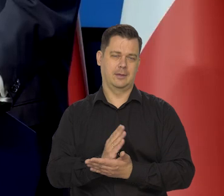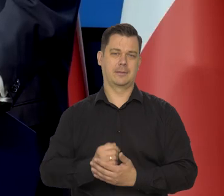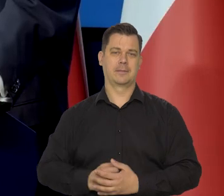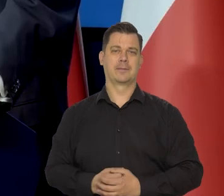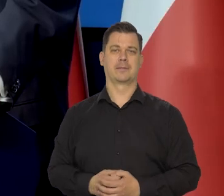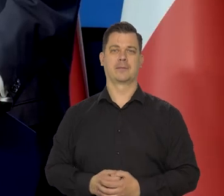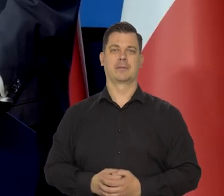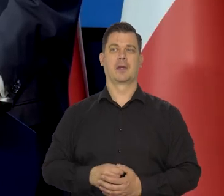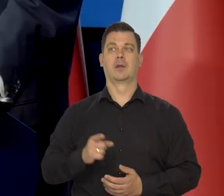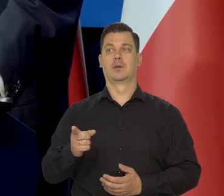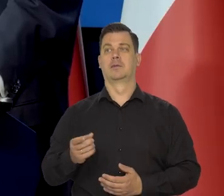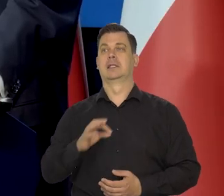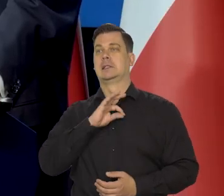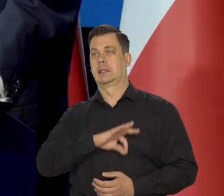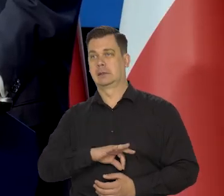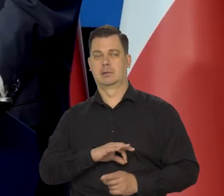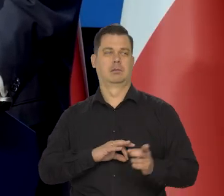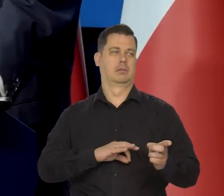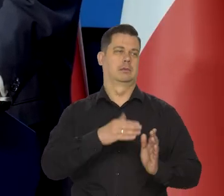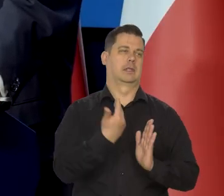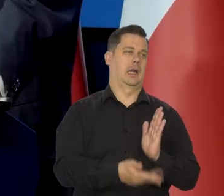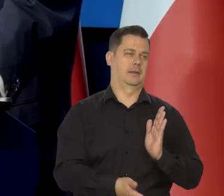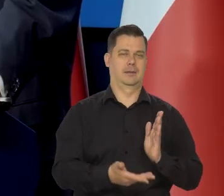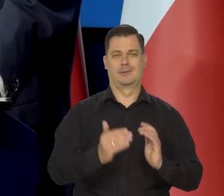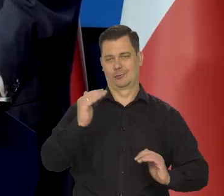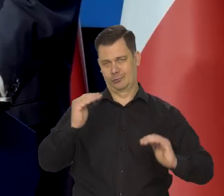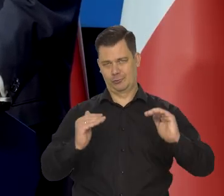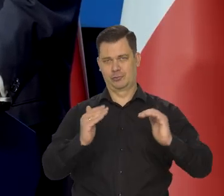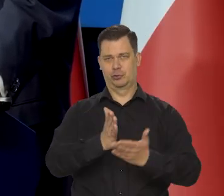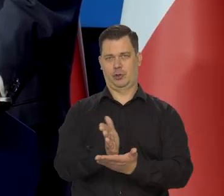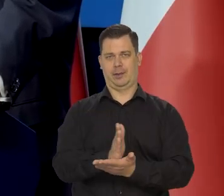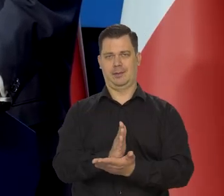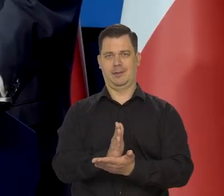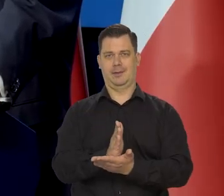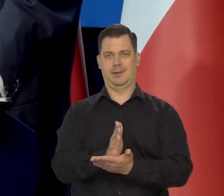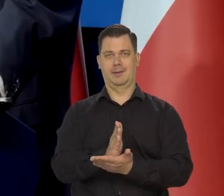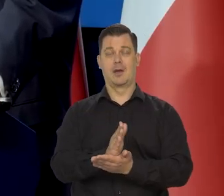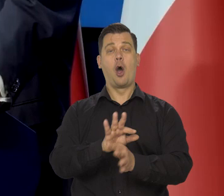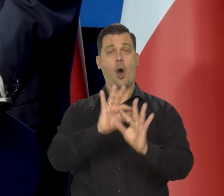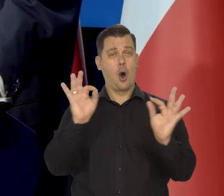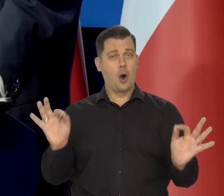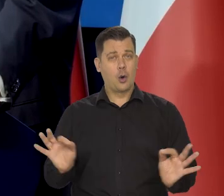Jedną zyskali i inni stracili, ale średnio jakiś 1%.